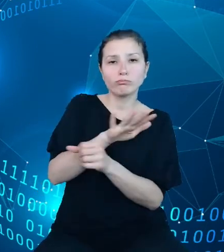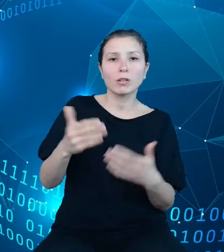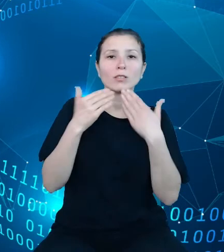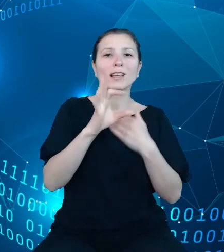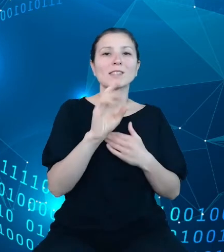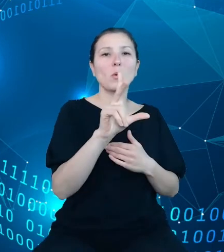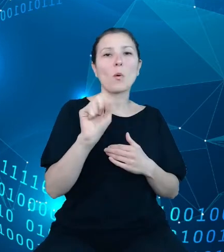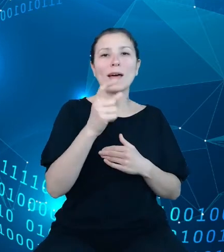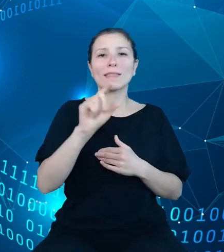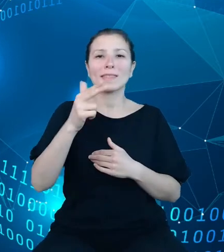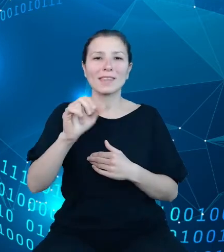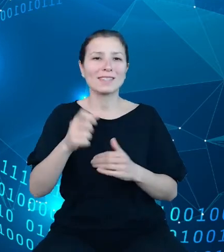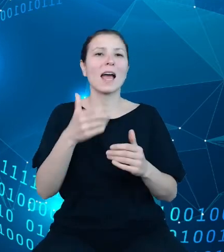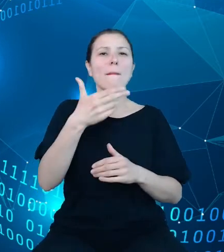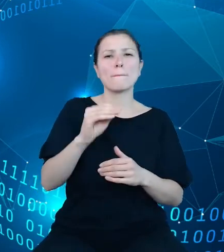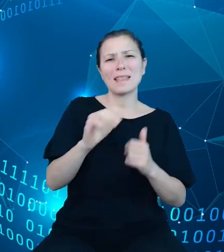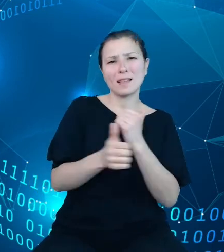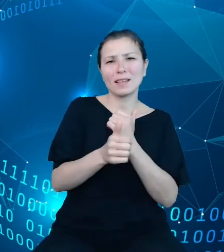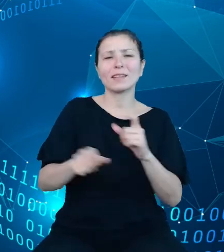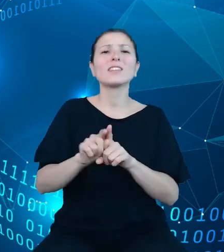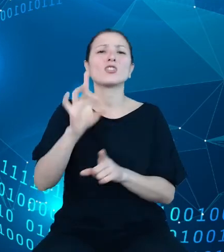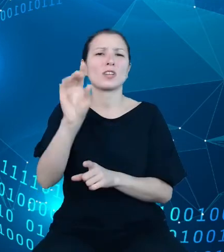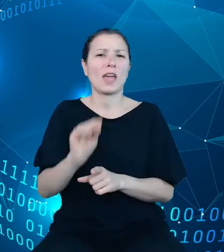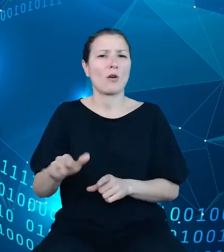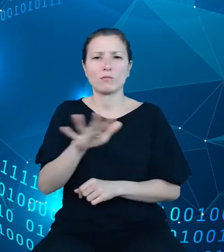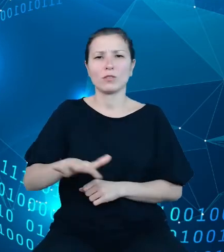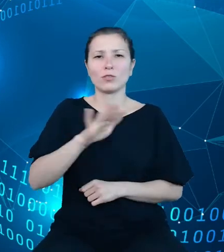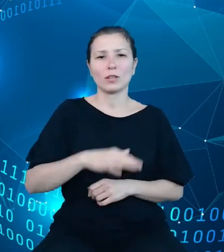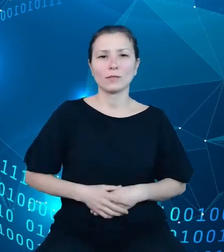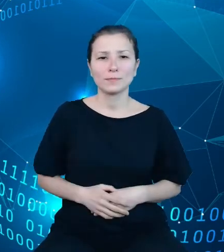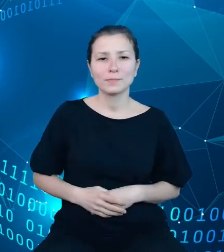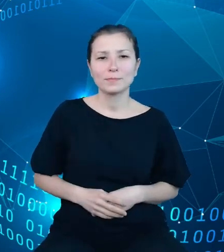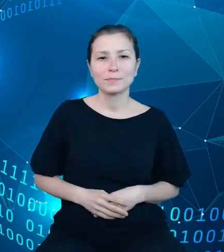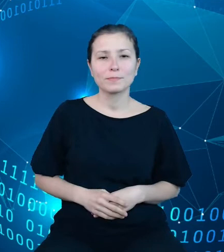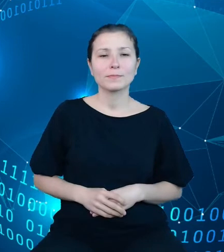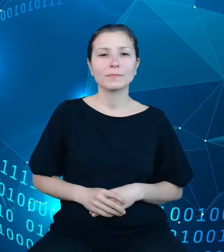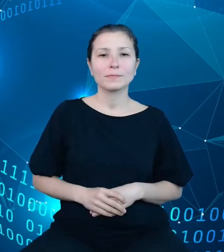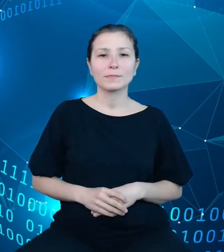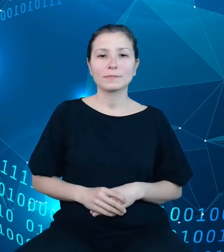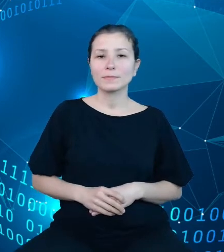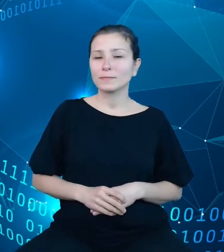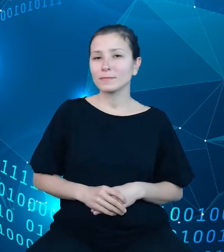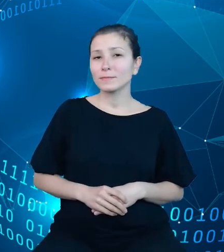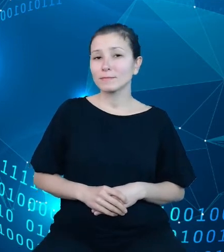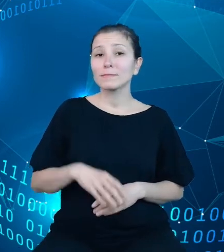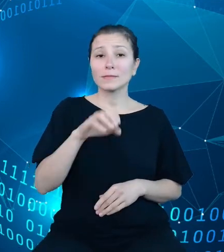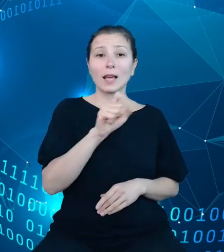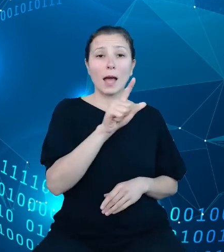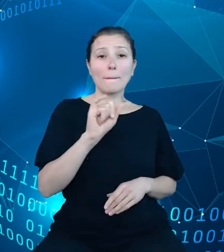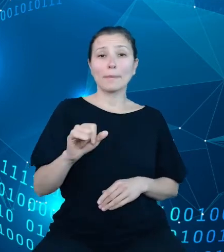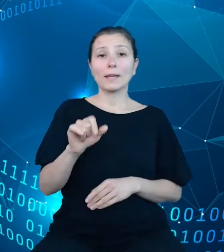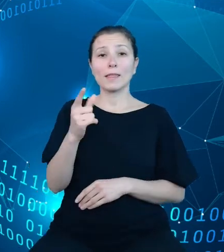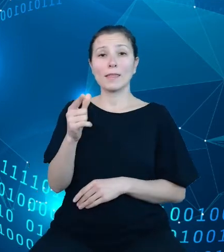składnicę danych geoprzestrzennych. API do DBW zostało już przygotowane.